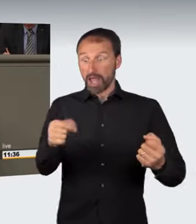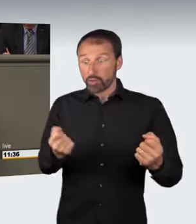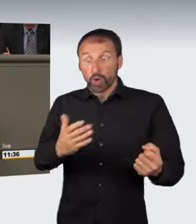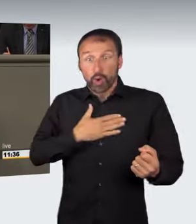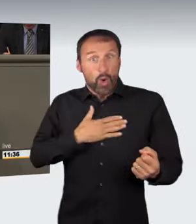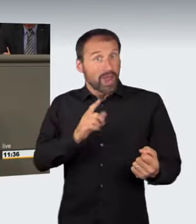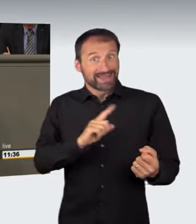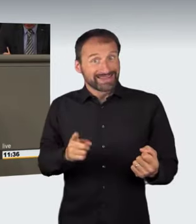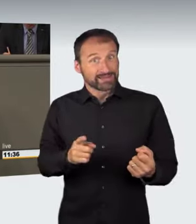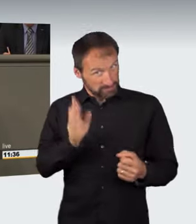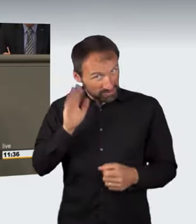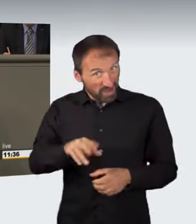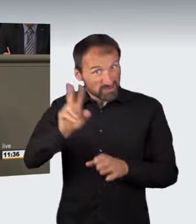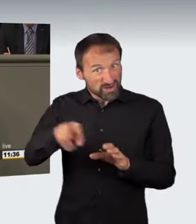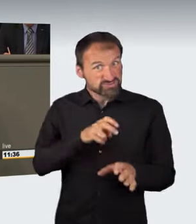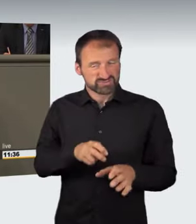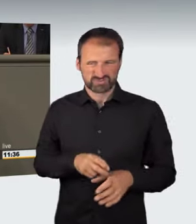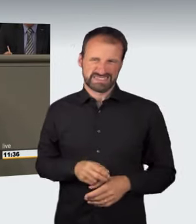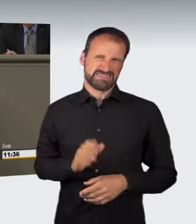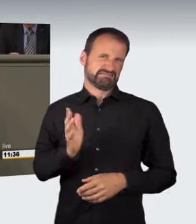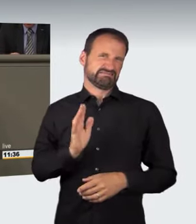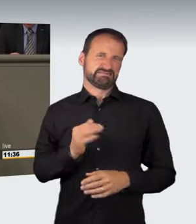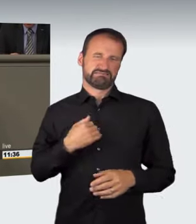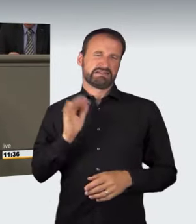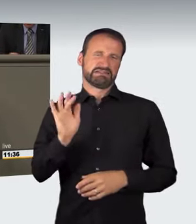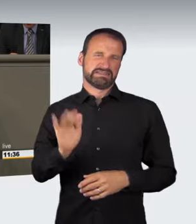Zu kritisieren ist ebenfalls, dass die nicht angepasste Geschwindigkeit,